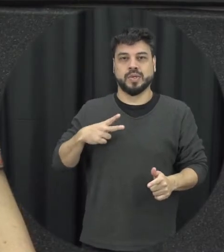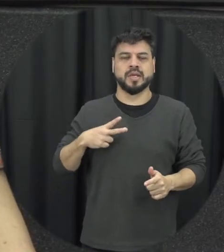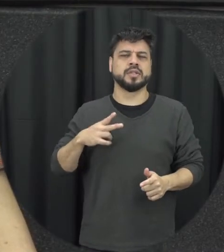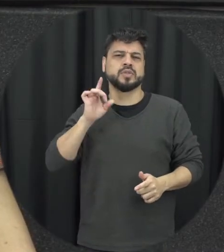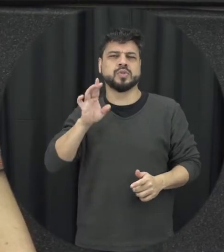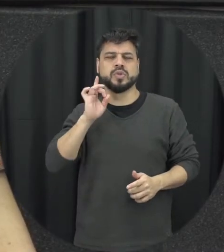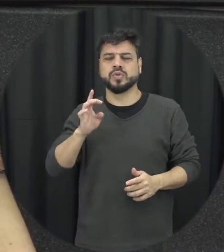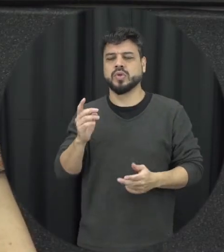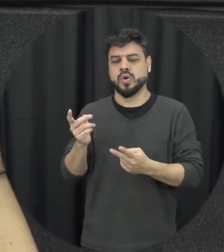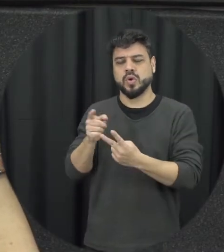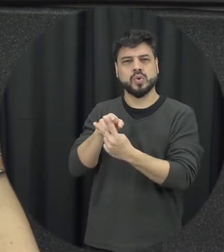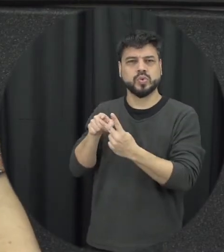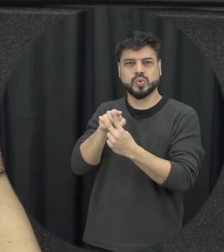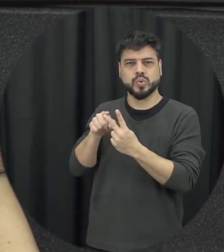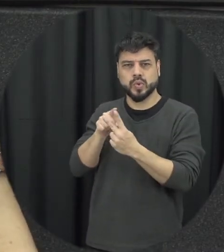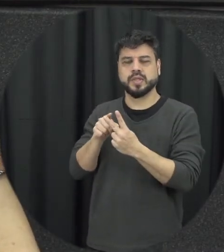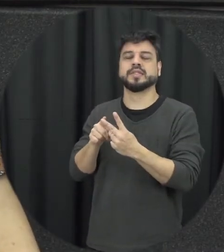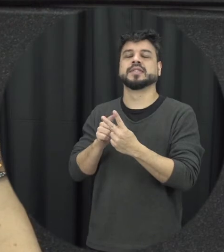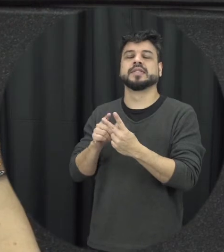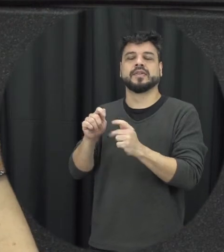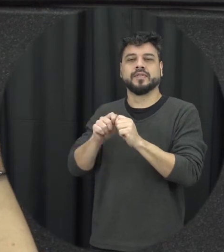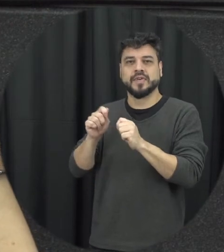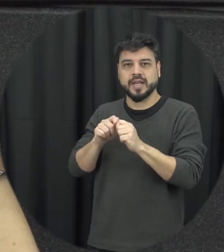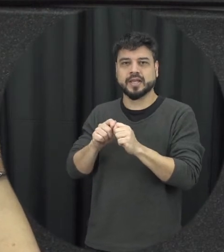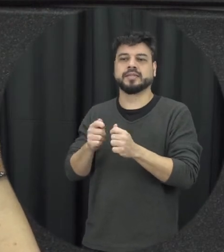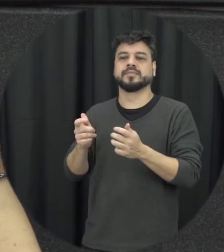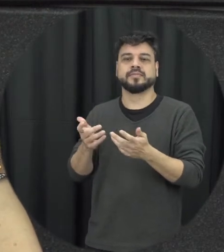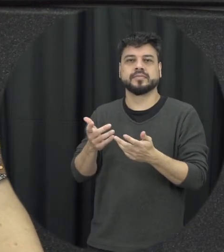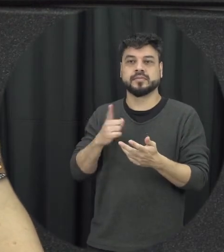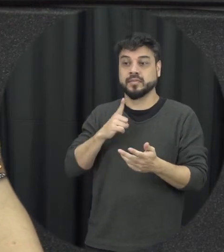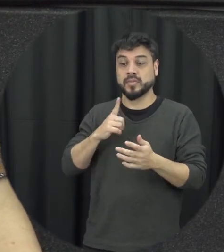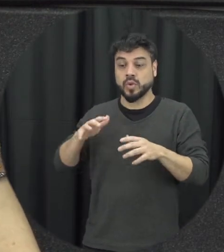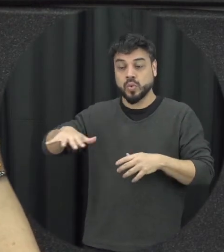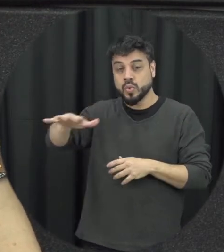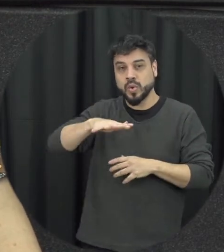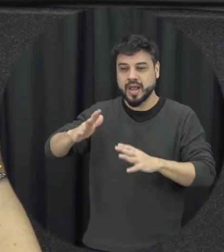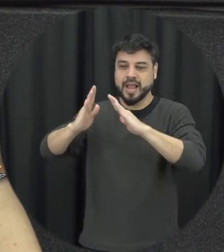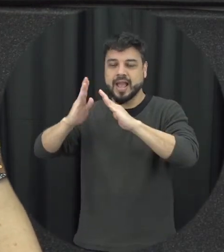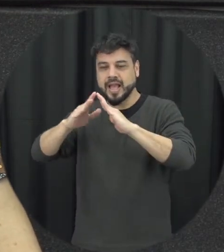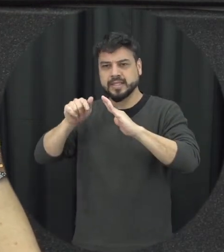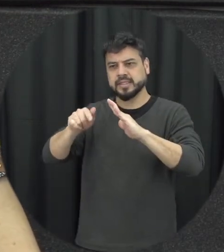só o casal ali, aqueles que estão naquele ambiente doméstico familiar eles vão resolver a